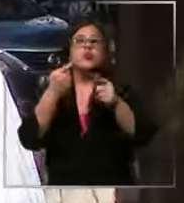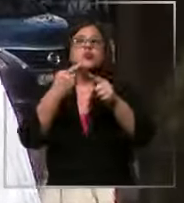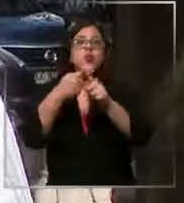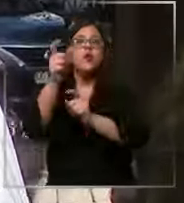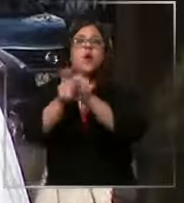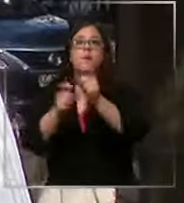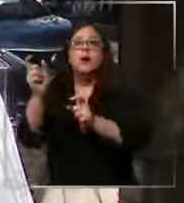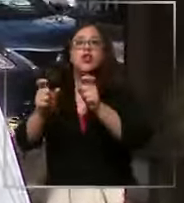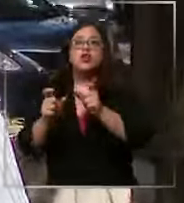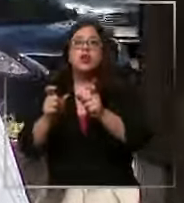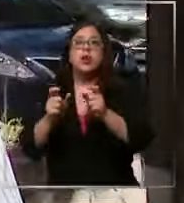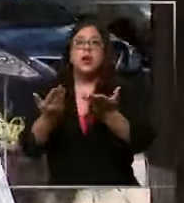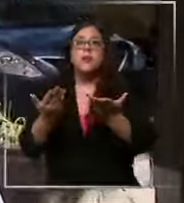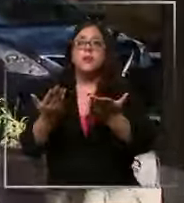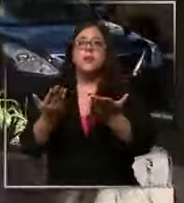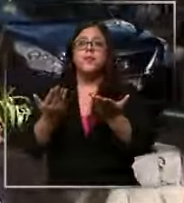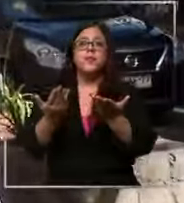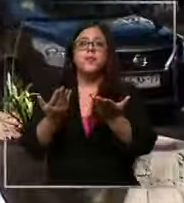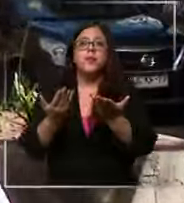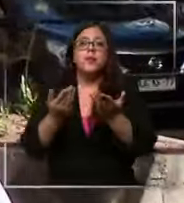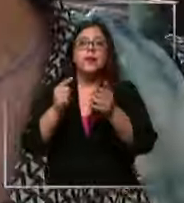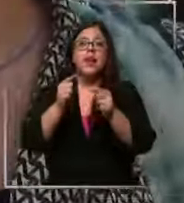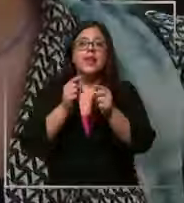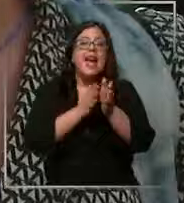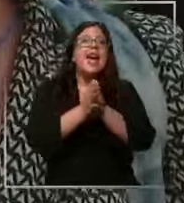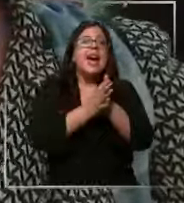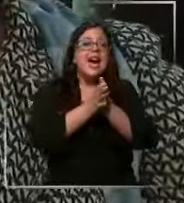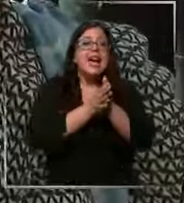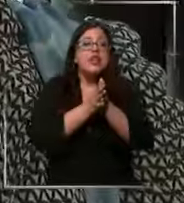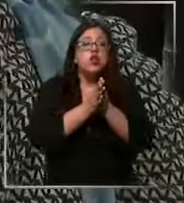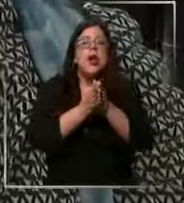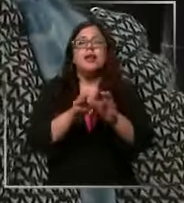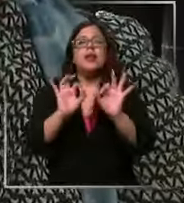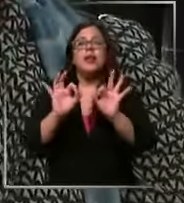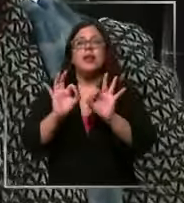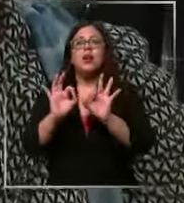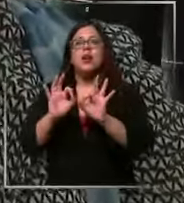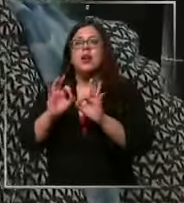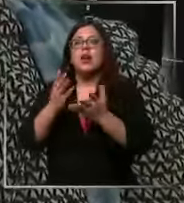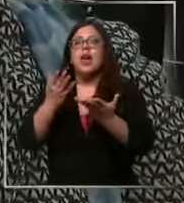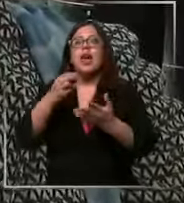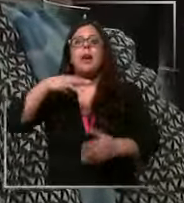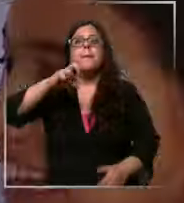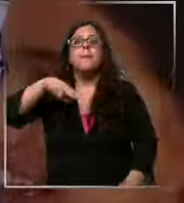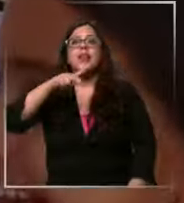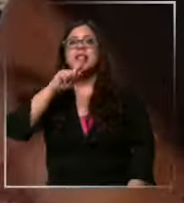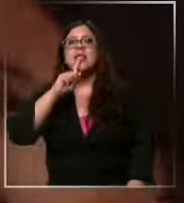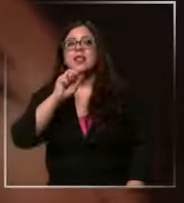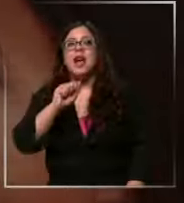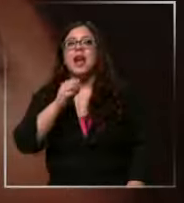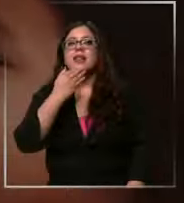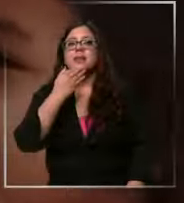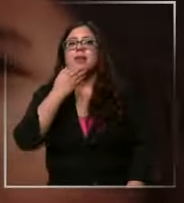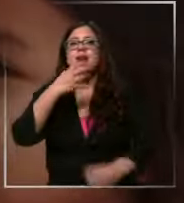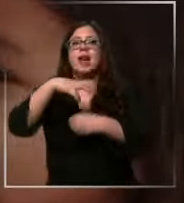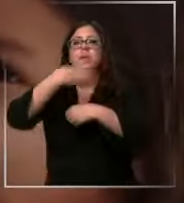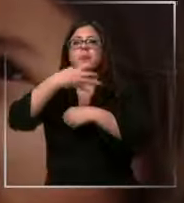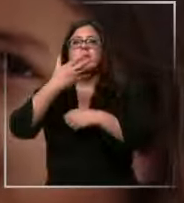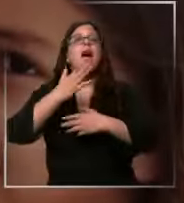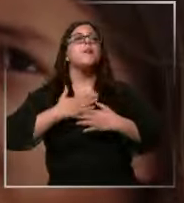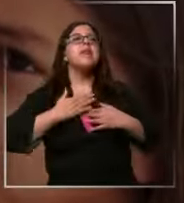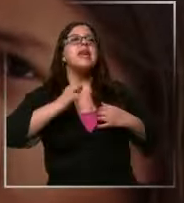amargo pero sí muy muy rico menta y naranja sí que tiene fruti amargo a mi el amargo el amargo